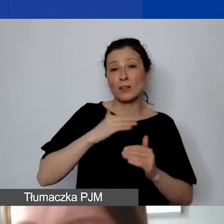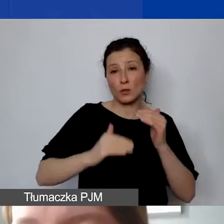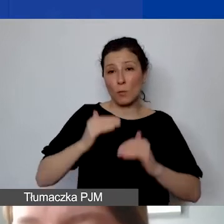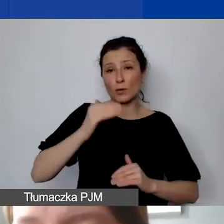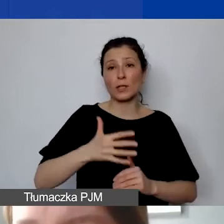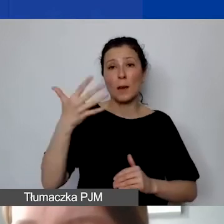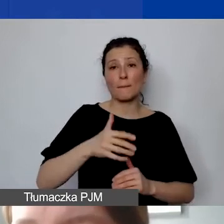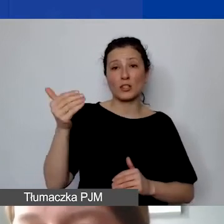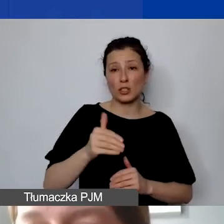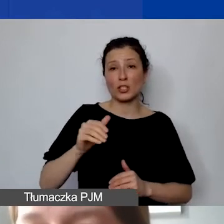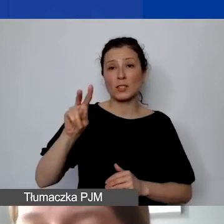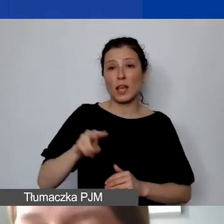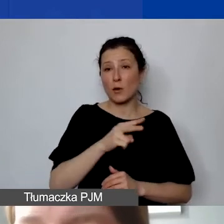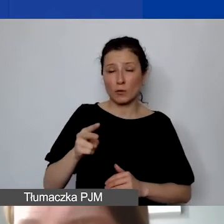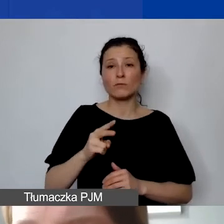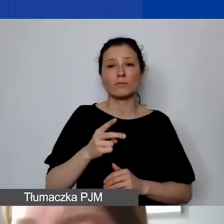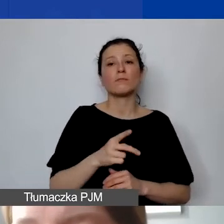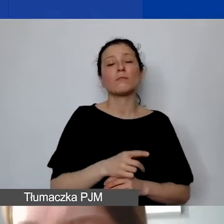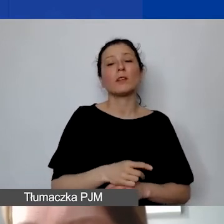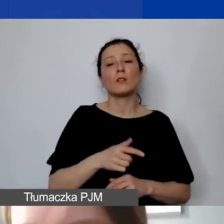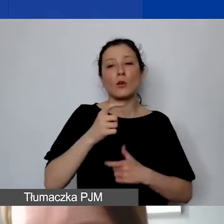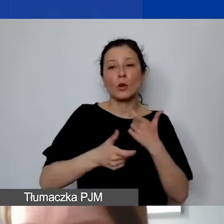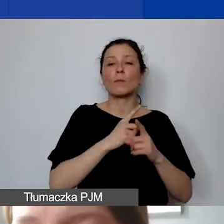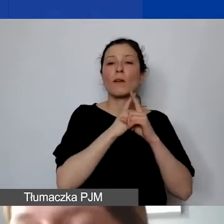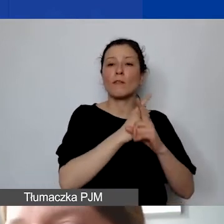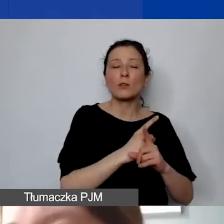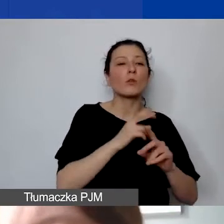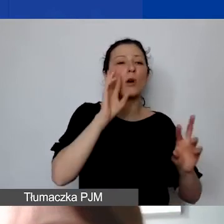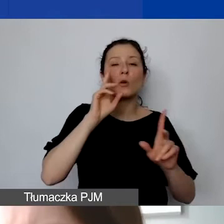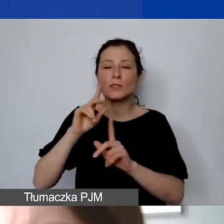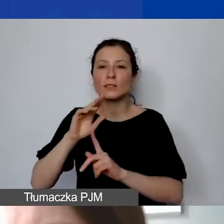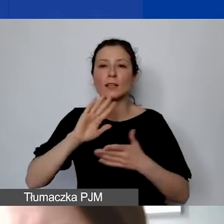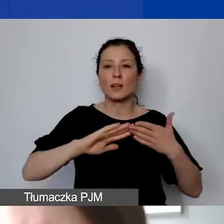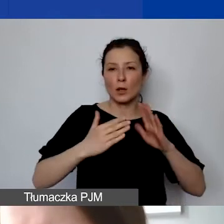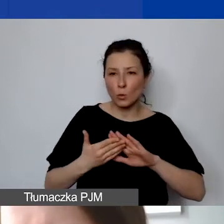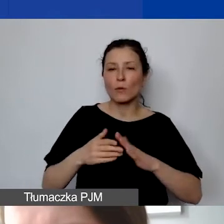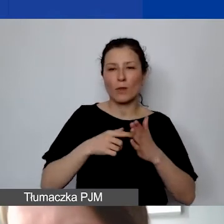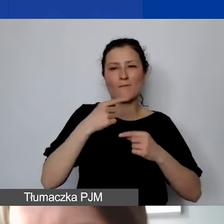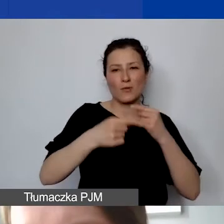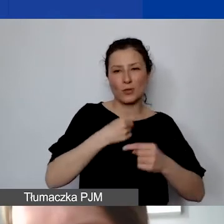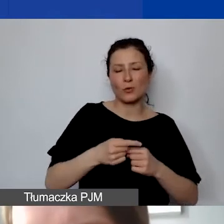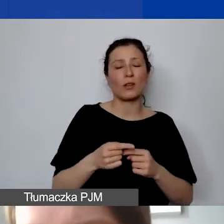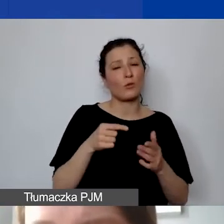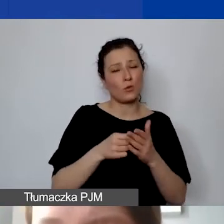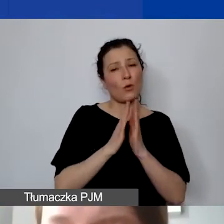podlegał procedurze ofertowej, rozeznania rynku. O to też będziemy państwa prosili przy sprawozdawczości,